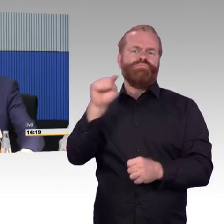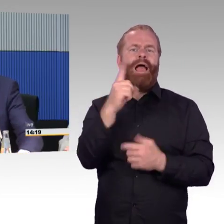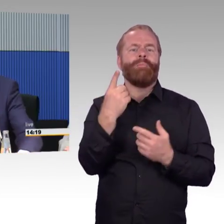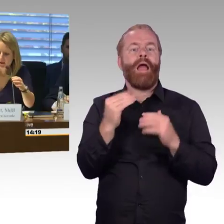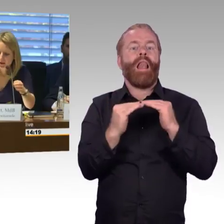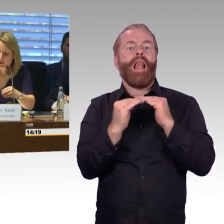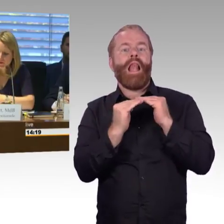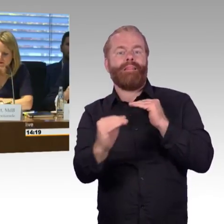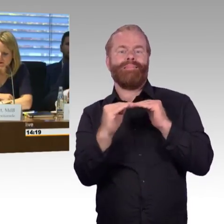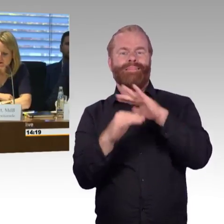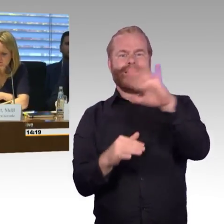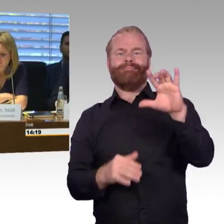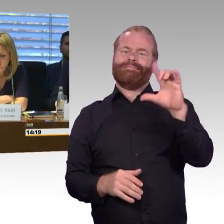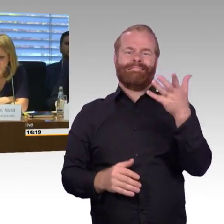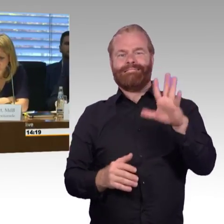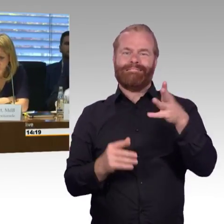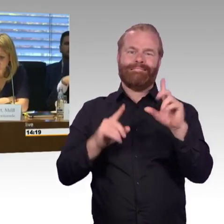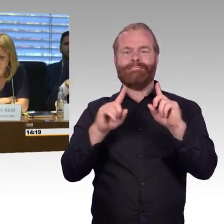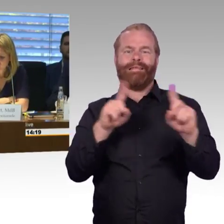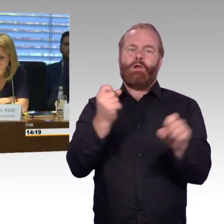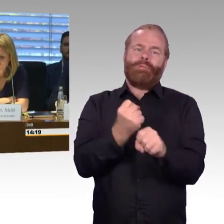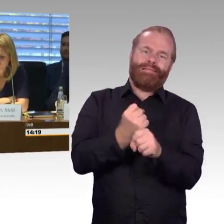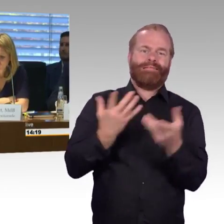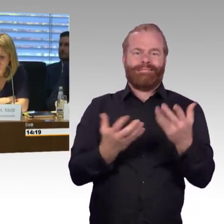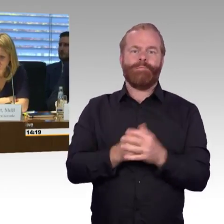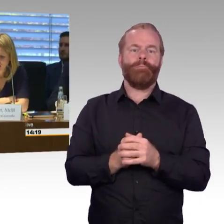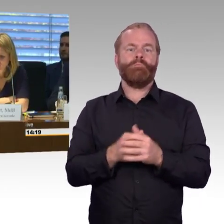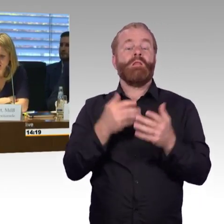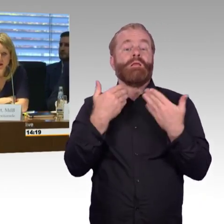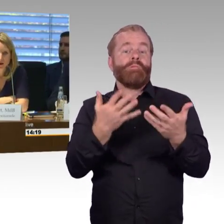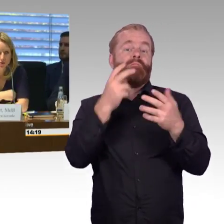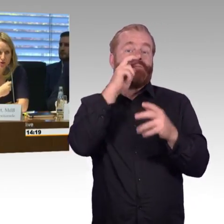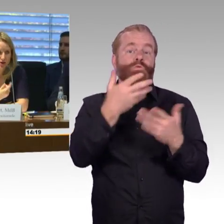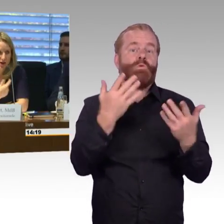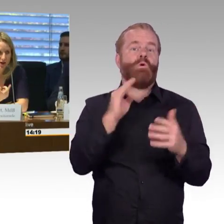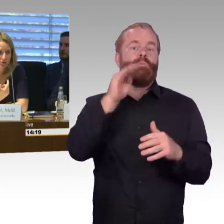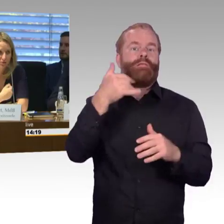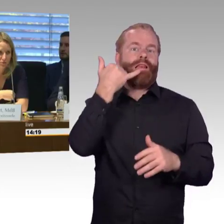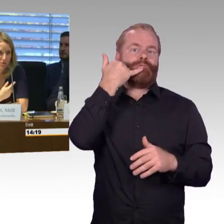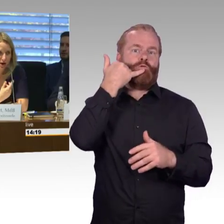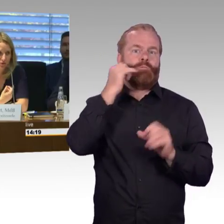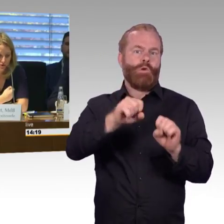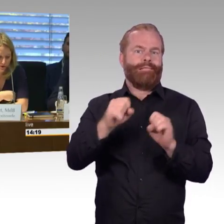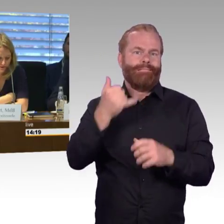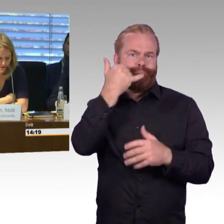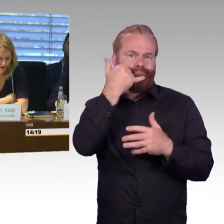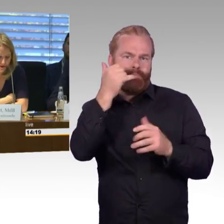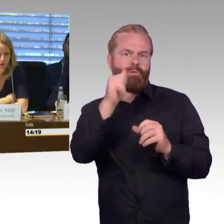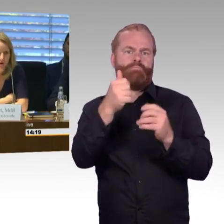(Rednerwechsel) Vielen Dank Herr Schmitz, wenn Sie mir eine Frage erlauben, die Sie mir nachher mit beantworten können wäre,